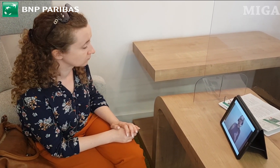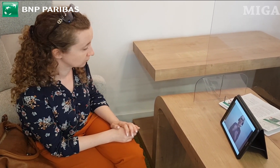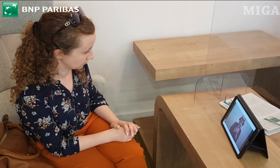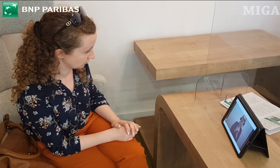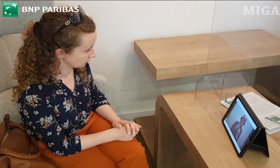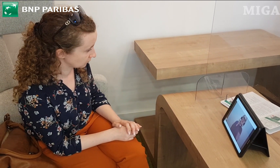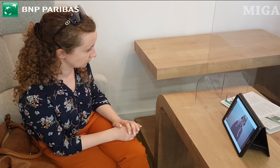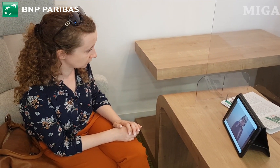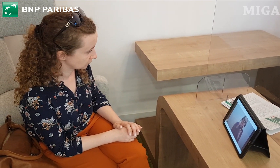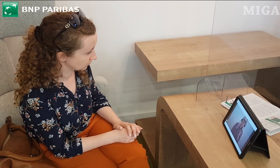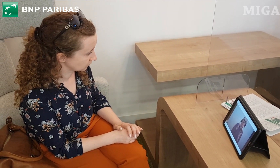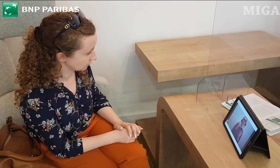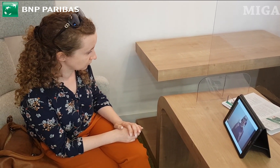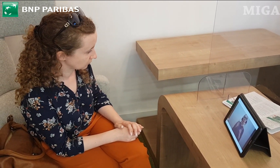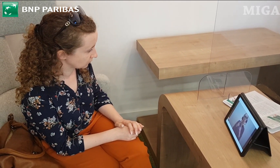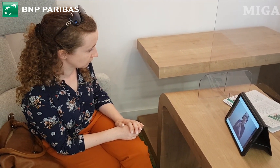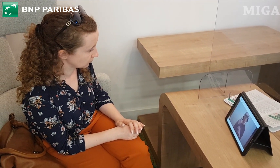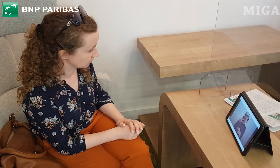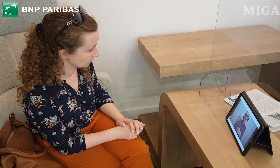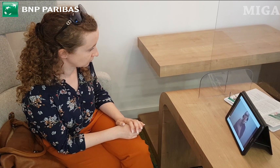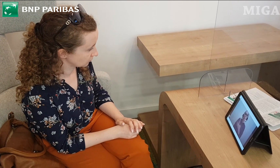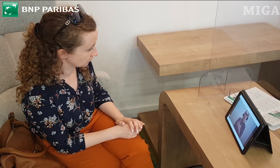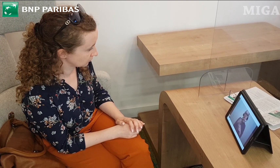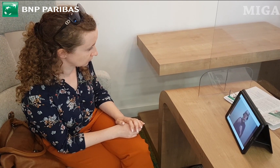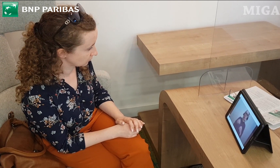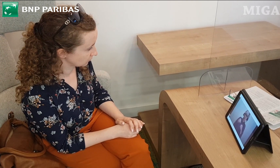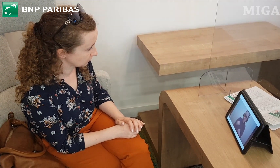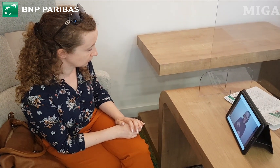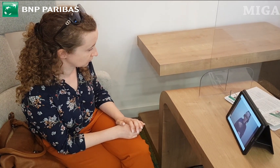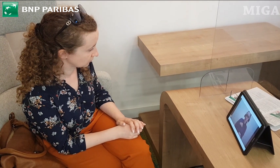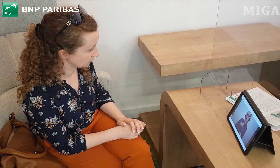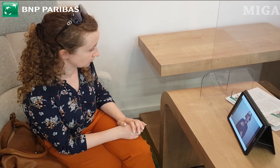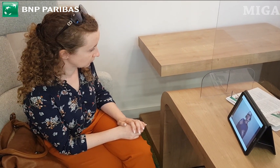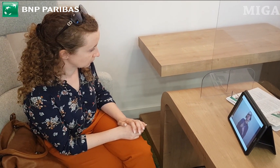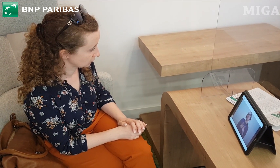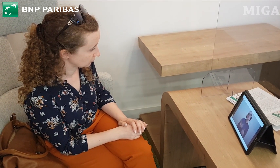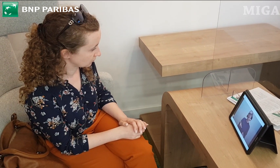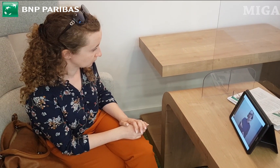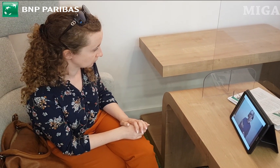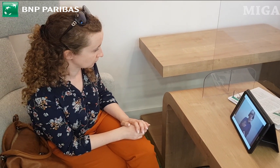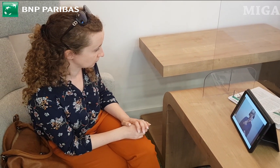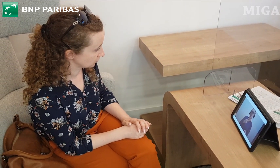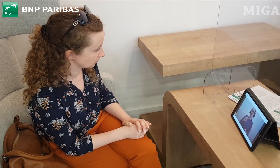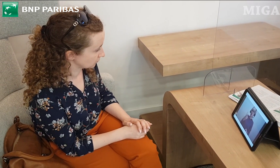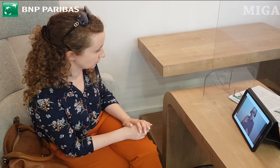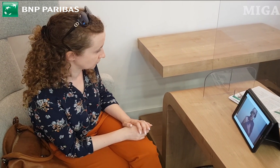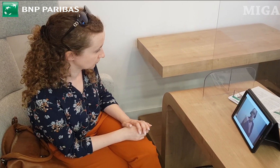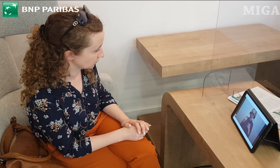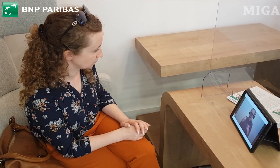kontaktować się z obsługą Banku. Kolejna aplikacja to aplikacja na telefon "GOmobile"